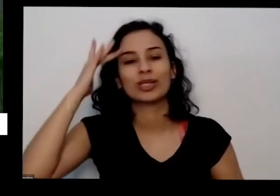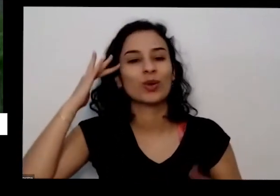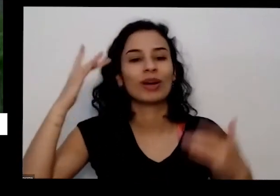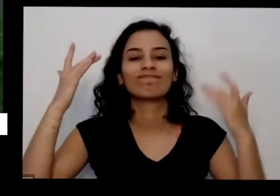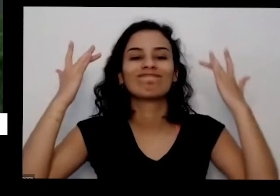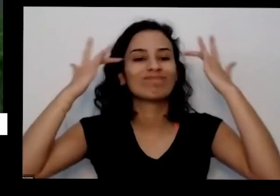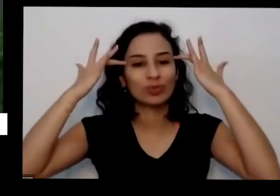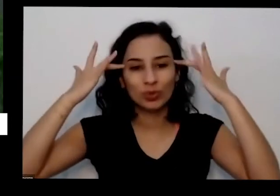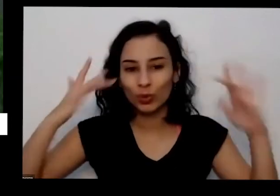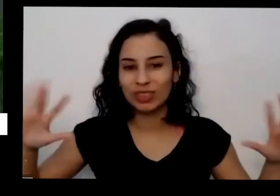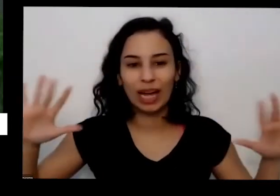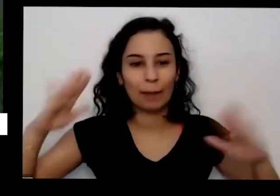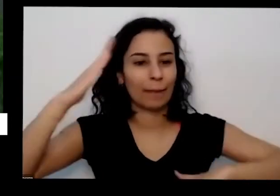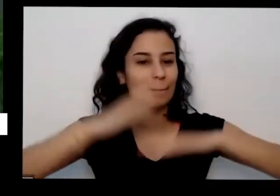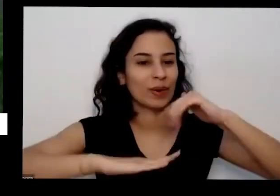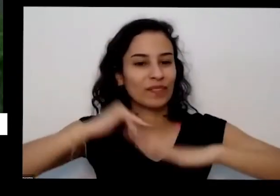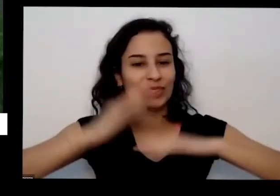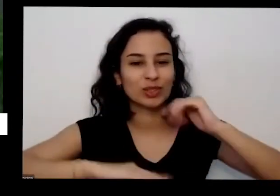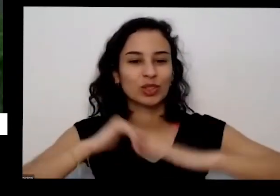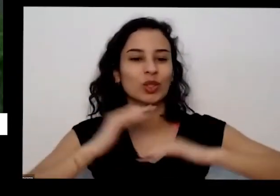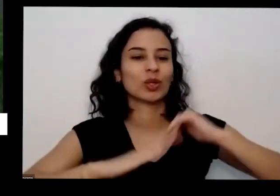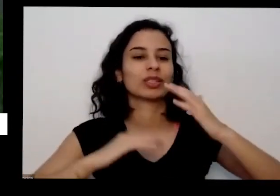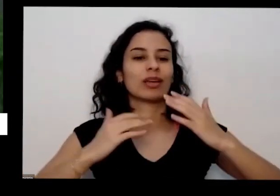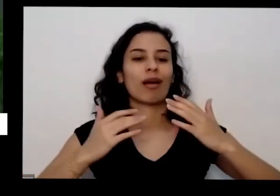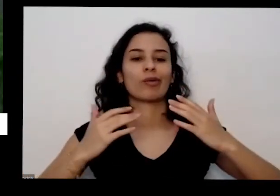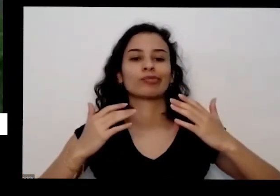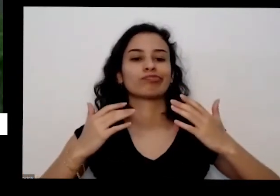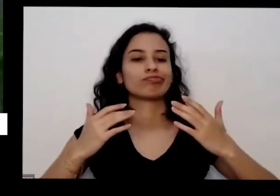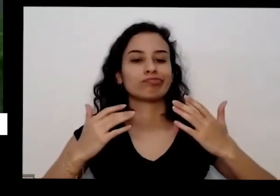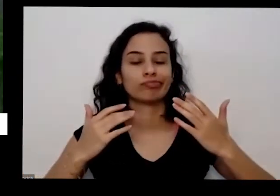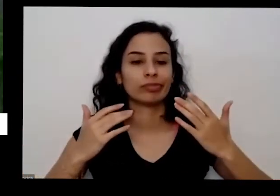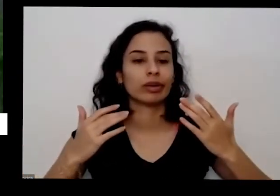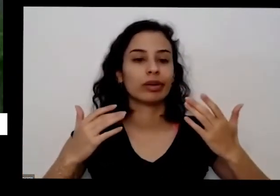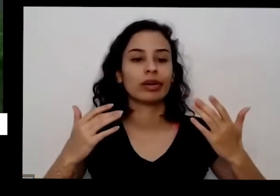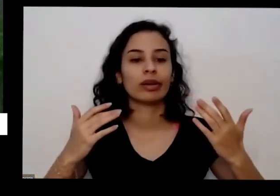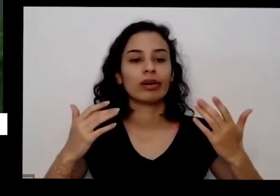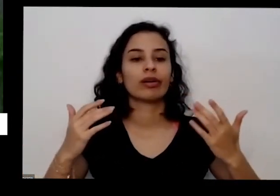fosse uma coisa boa virou administradora gerente do posto de saúde e mandou passar um trator em